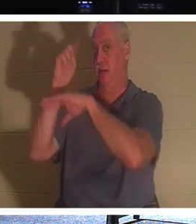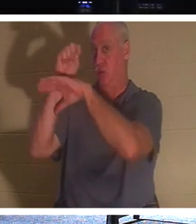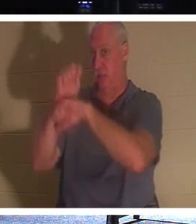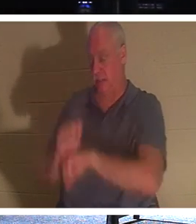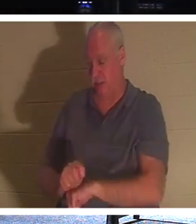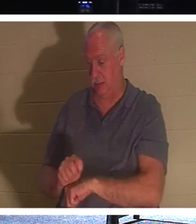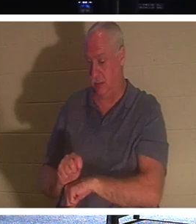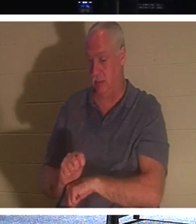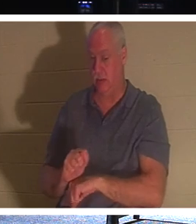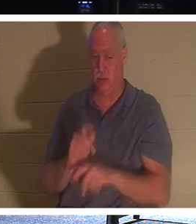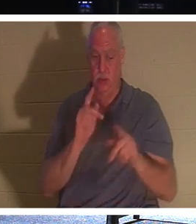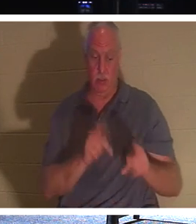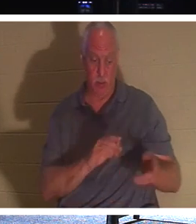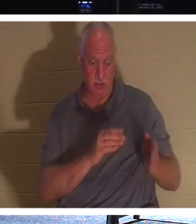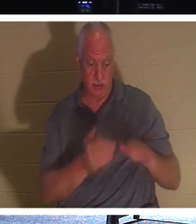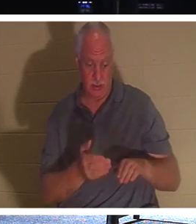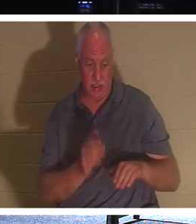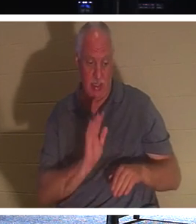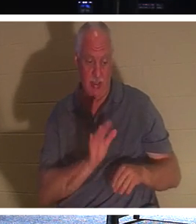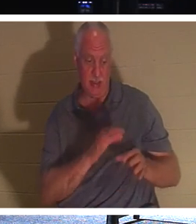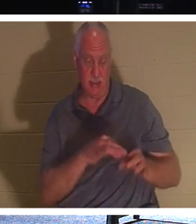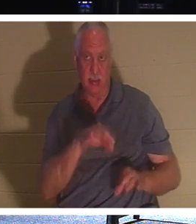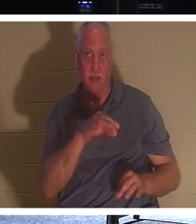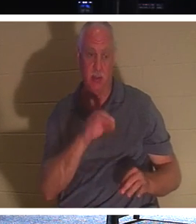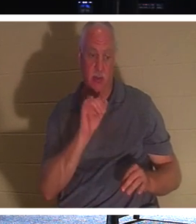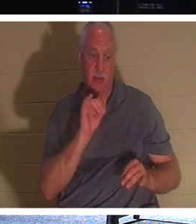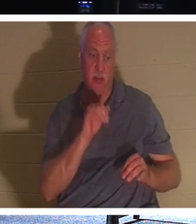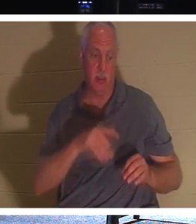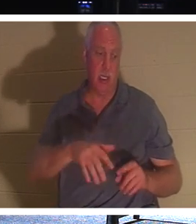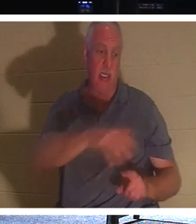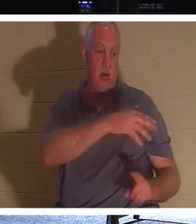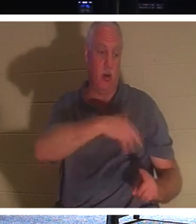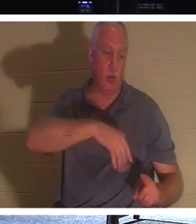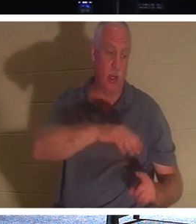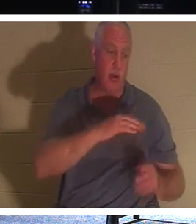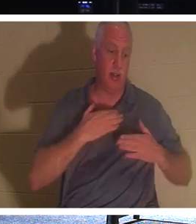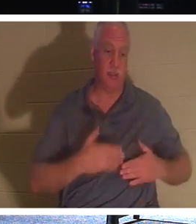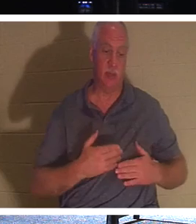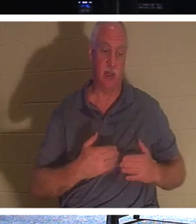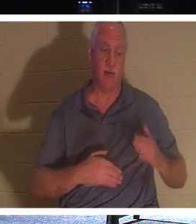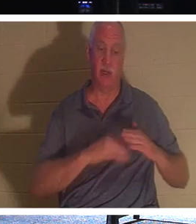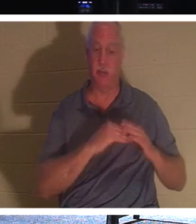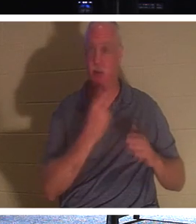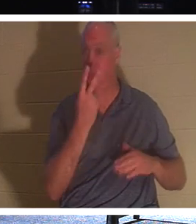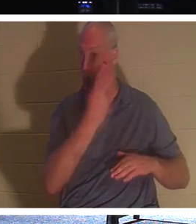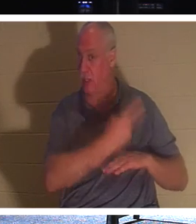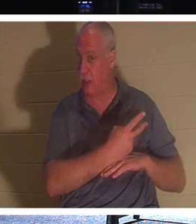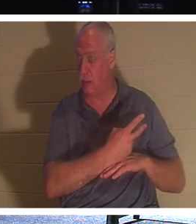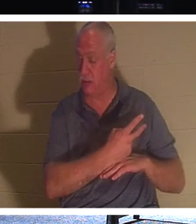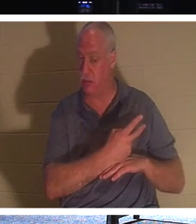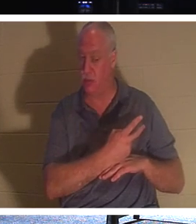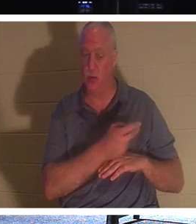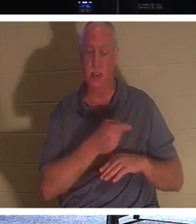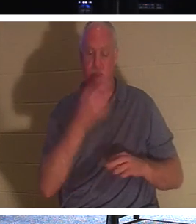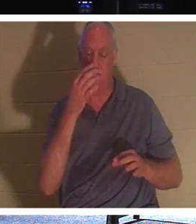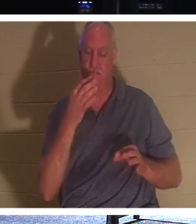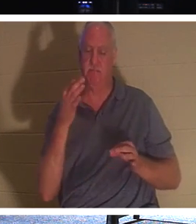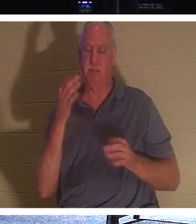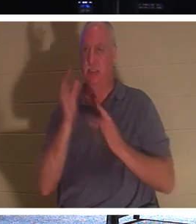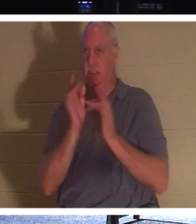その魂が最長2日間、体の周りに留まる という伝統があったということです 。そこでイエス